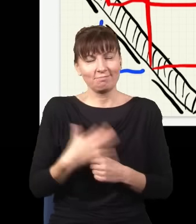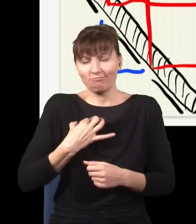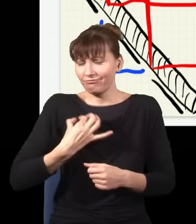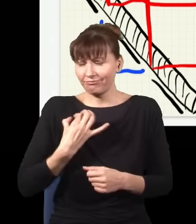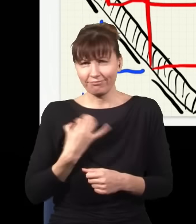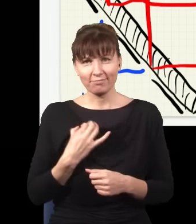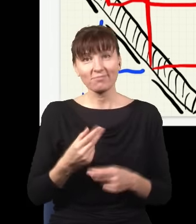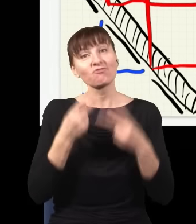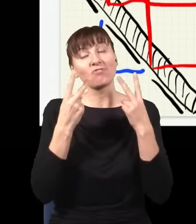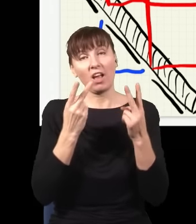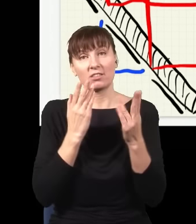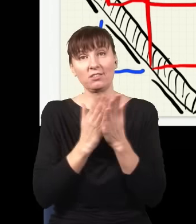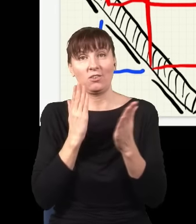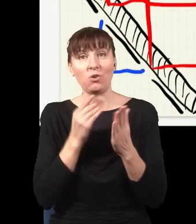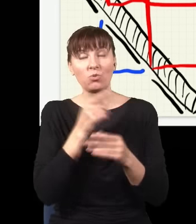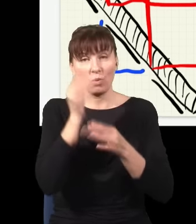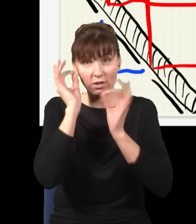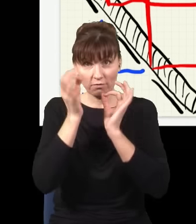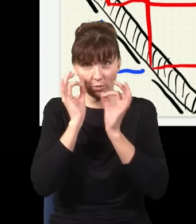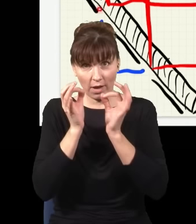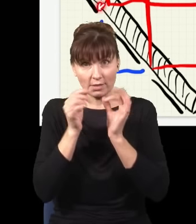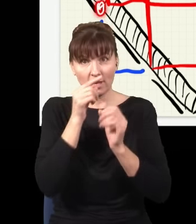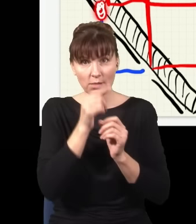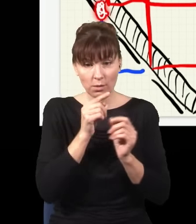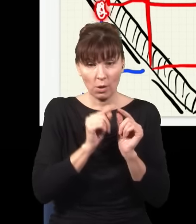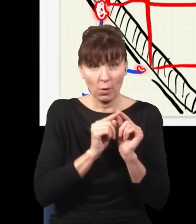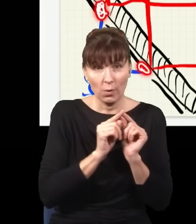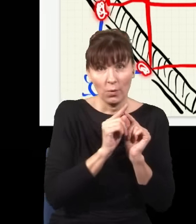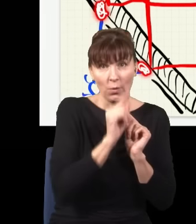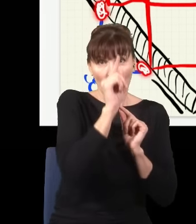Ważne jest tylko to, że informacja gdzieś o tym, gdzie cząstka była, czy była tutaj, czy była tutaj,